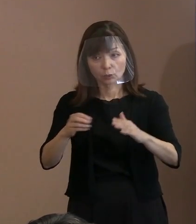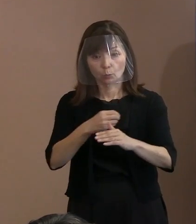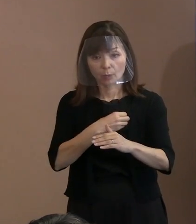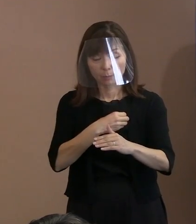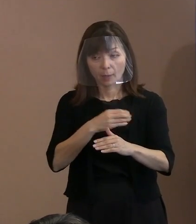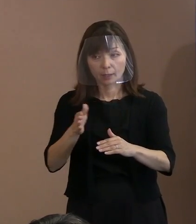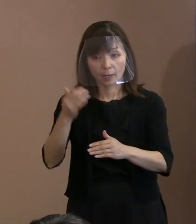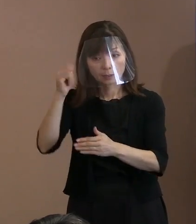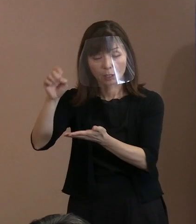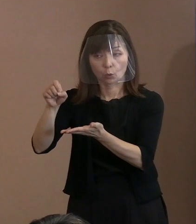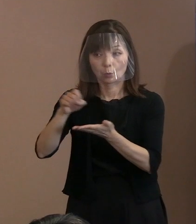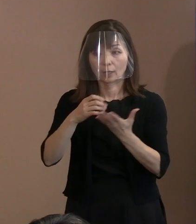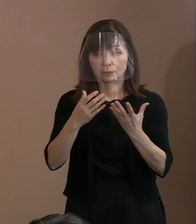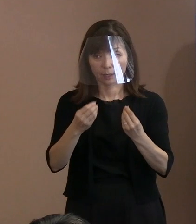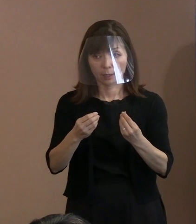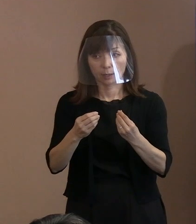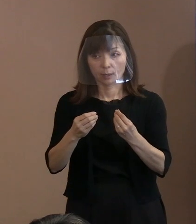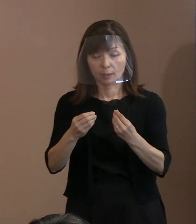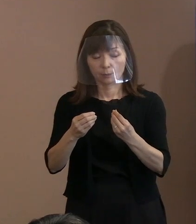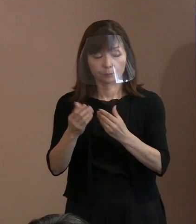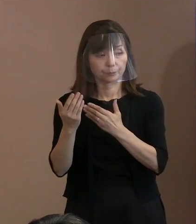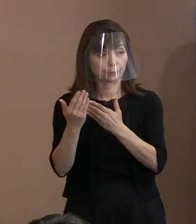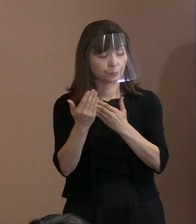(記者)専門家の方に聞けば､